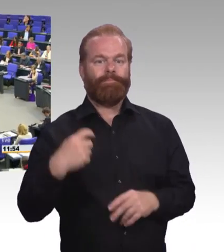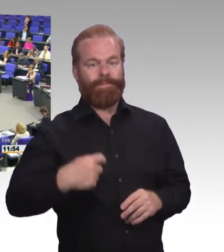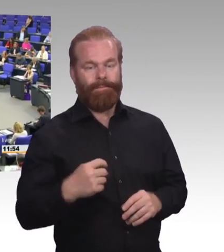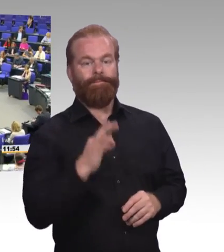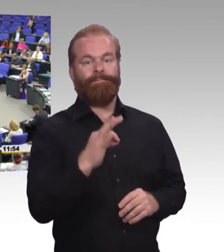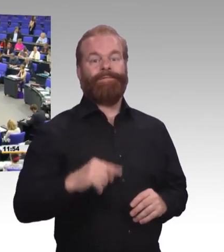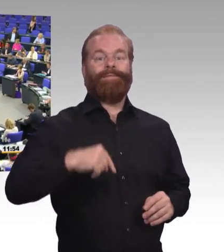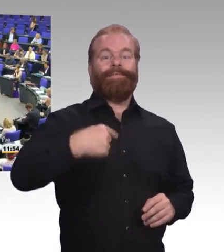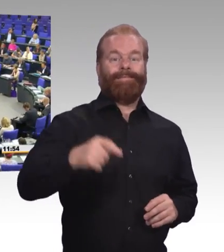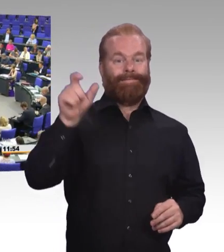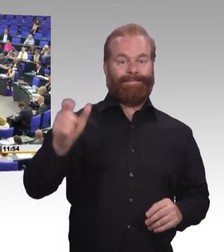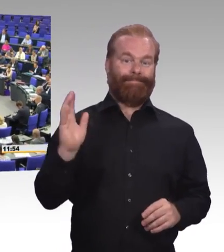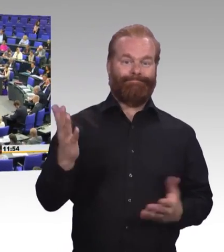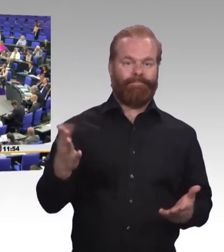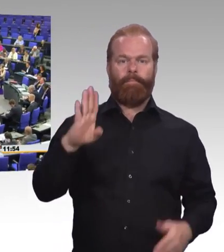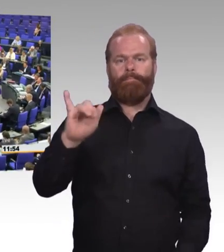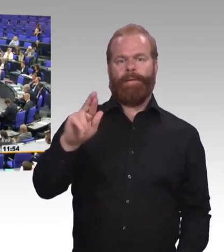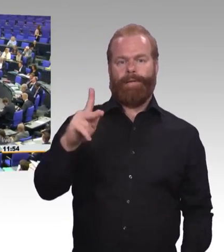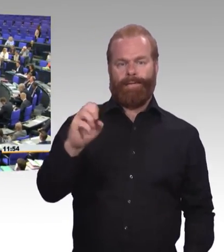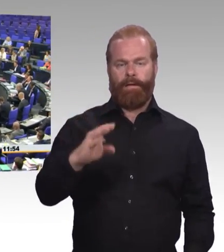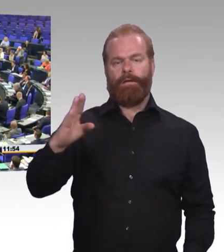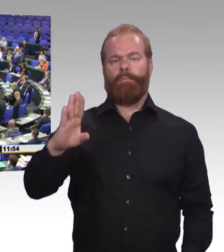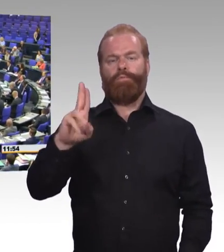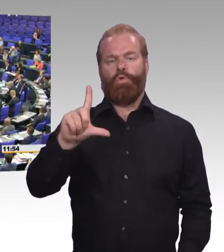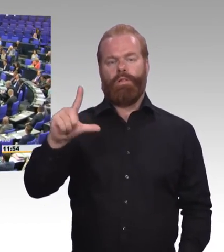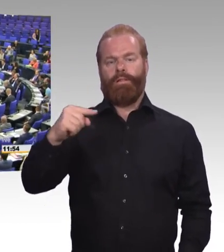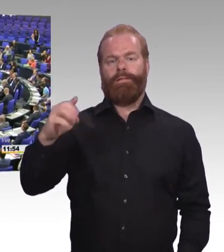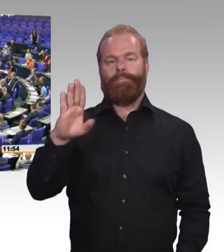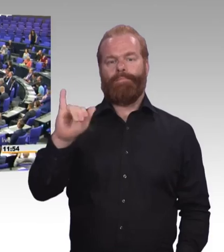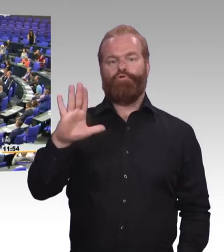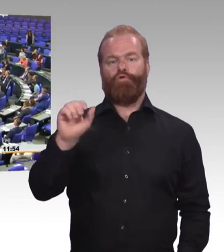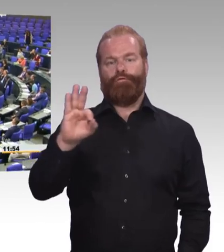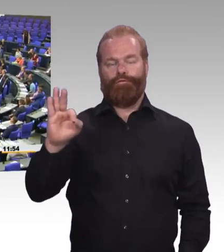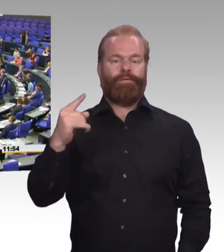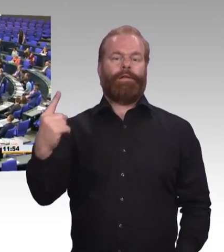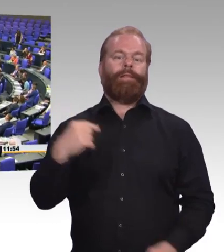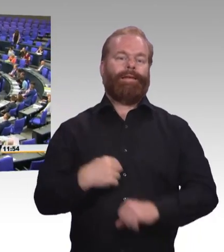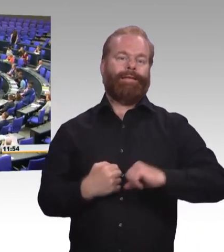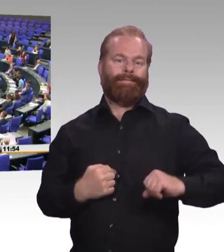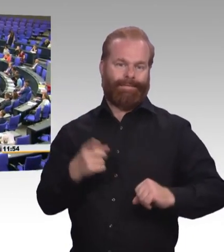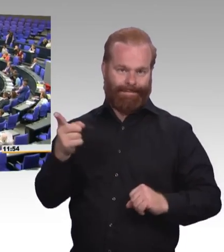sehr geehrter Herr Präsident, Frau Ministerin, was ich wirklich ärgerlich finde: Wenn Sie von beruflicher Bildung sprechen